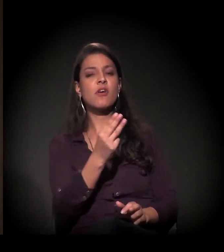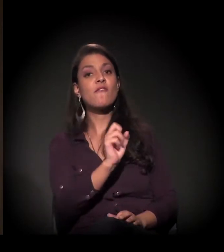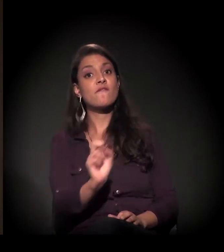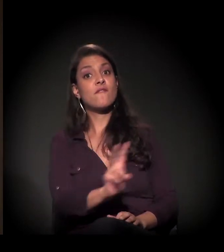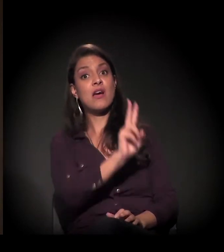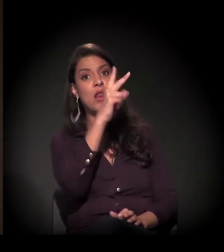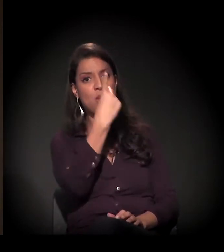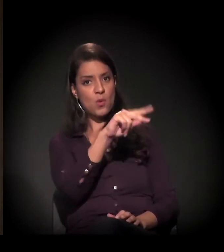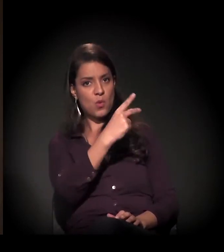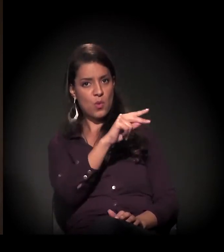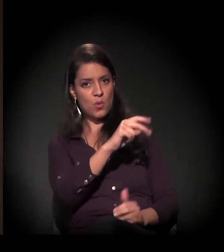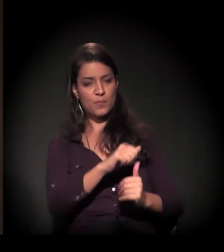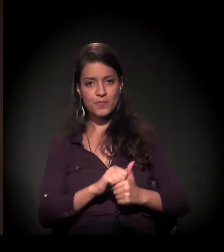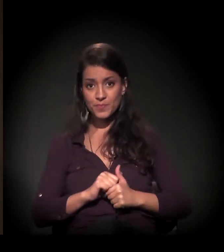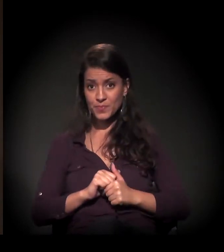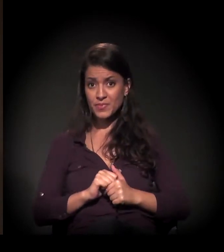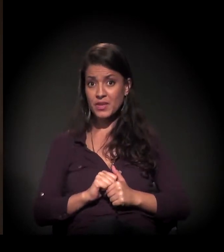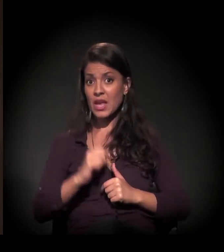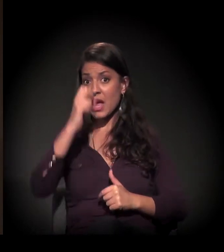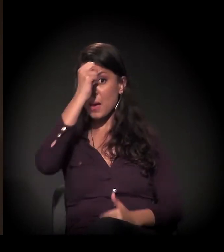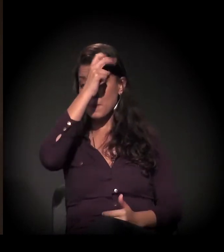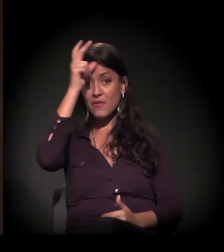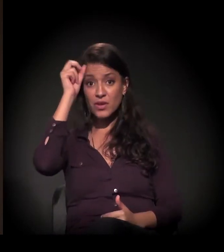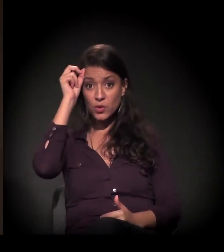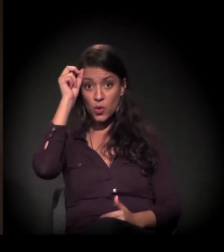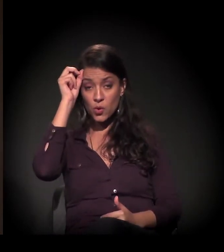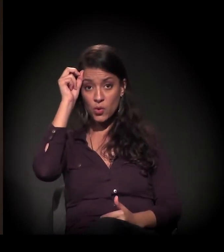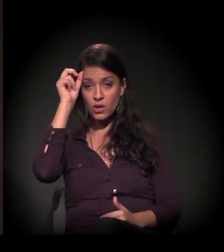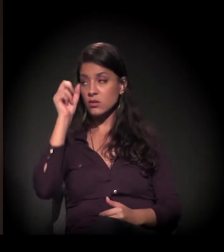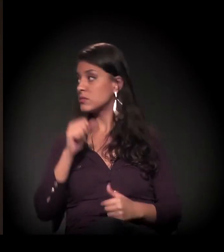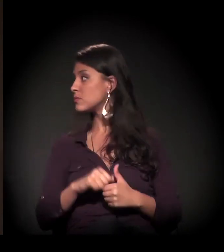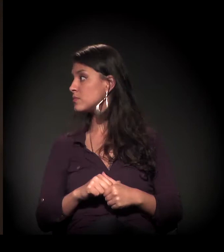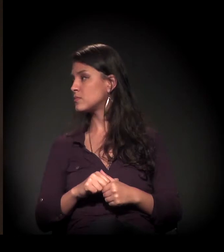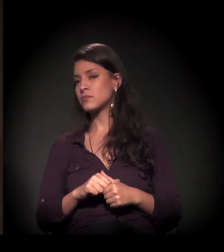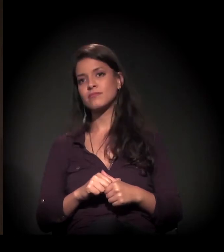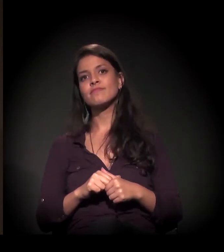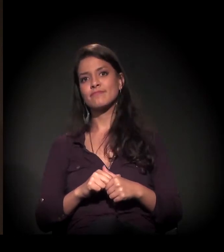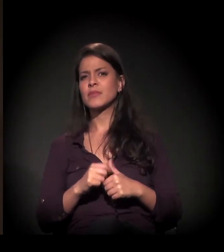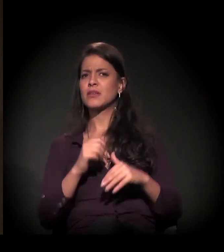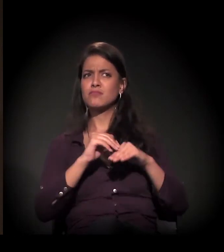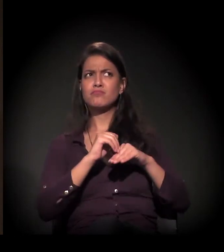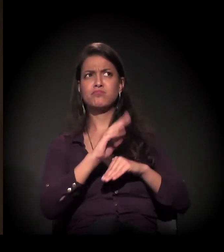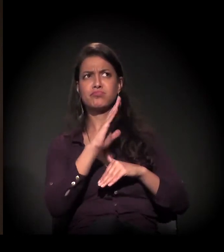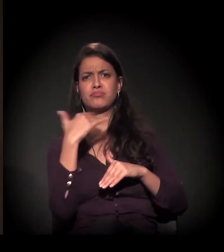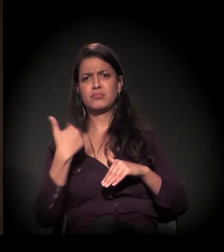Então a prefeitura depositou... Muito acima do que qualquer classificação?